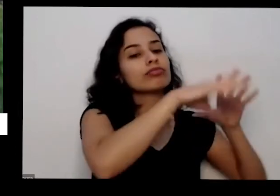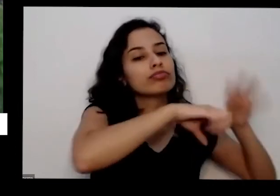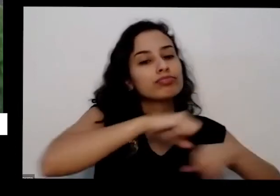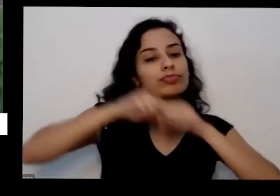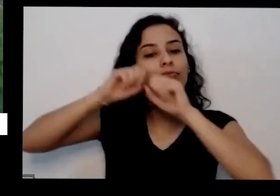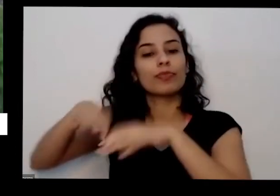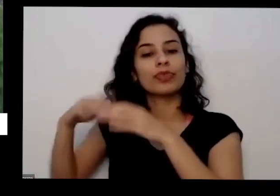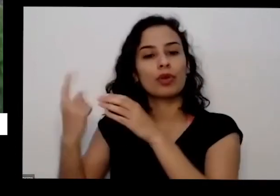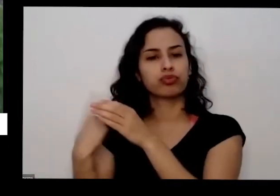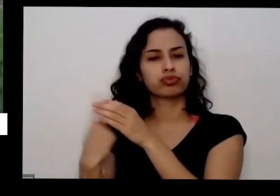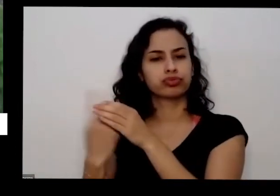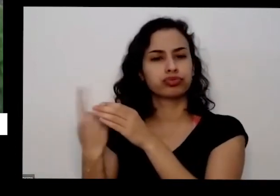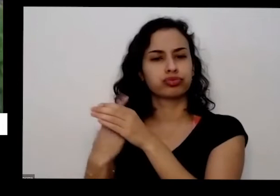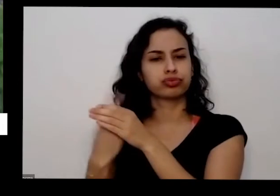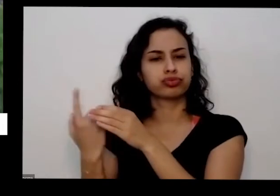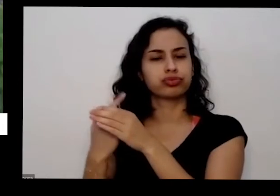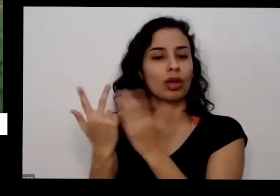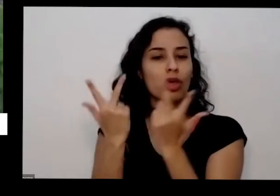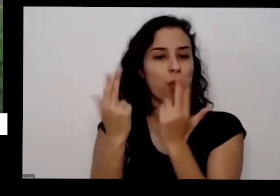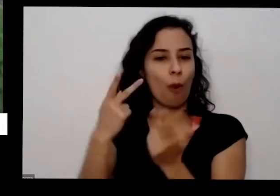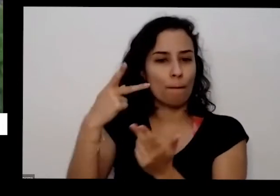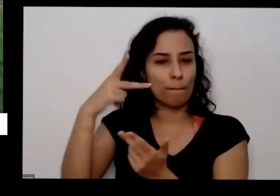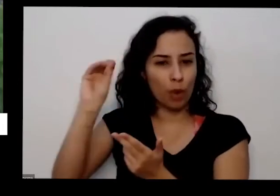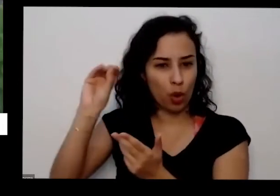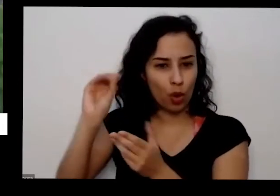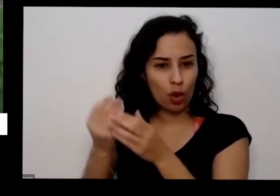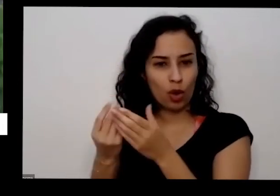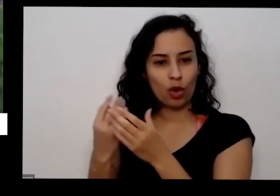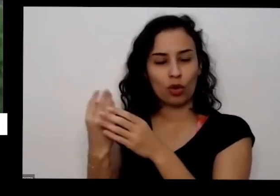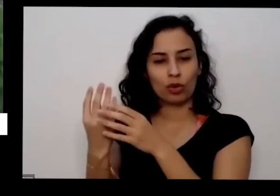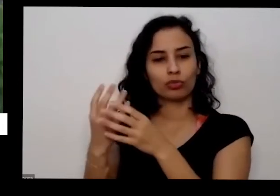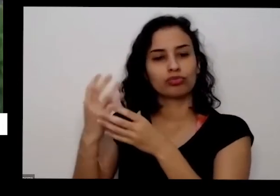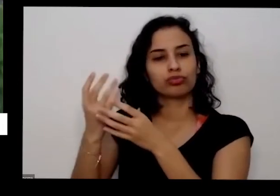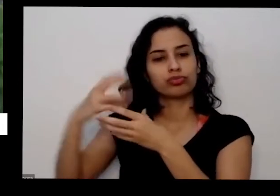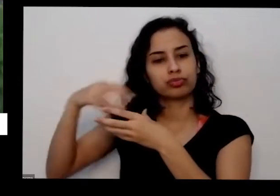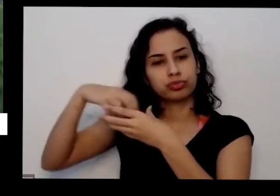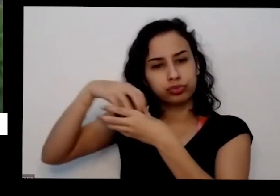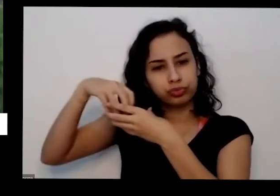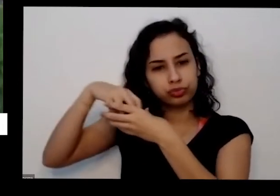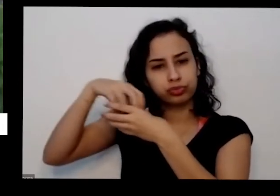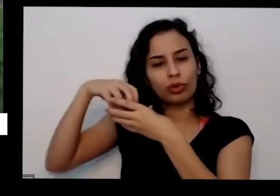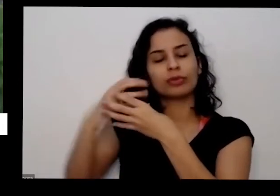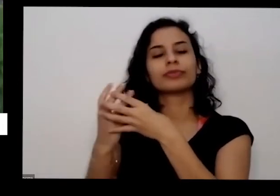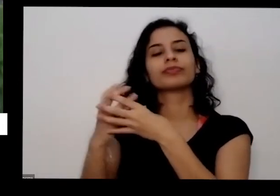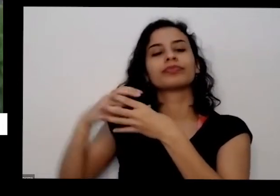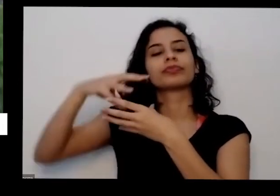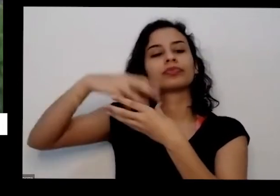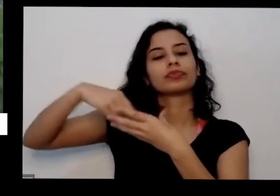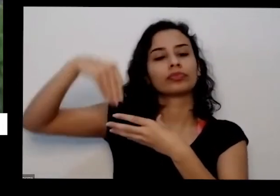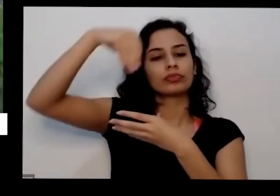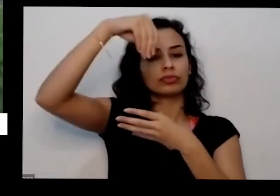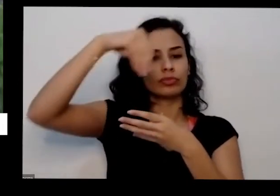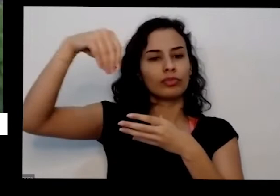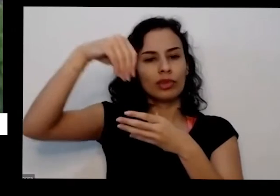processador para ficar um pózinho mistura Band o café todo o câncer de ovo também e se mistura com